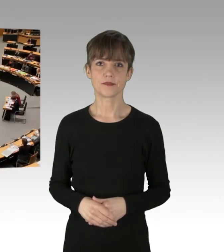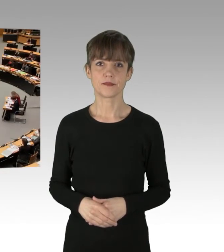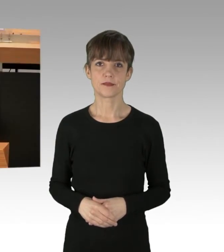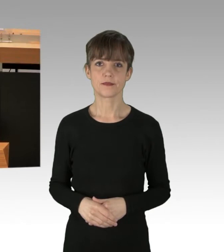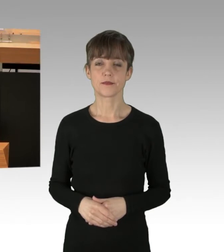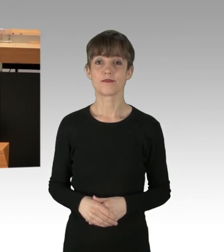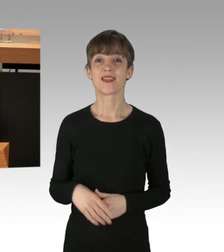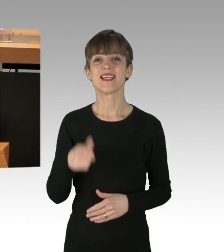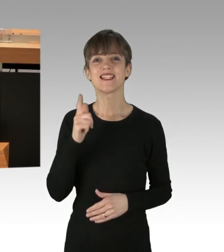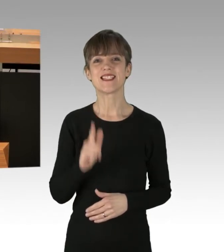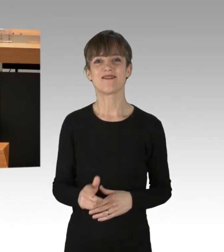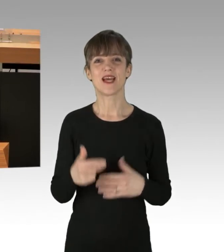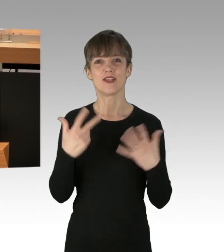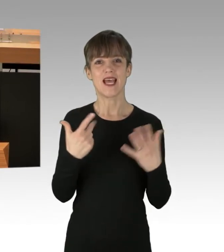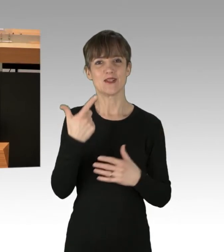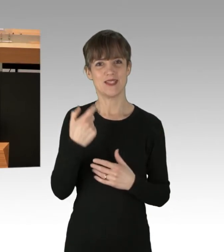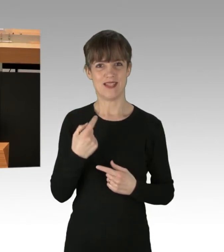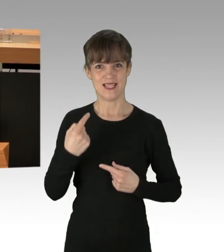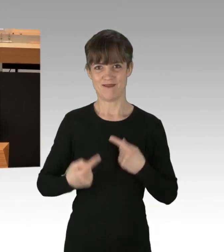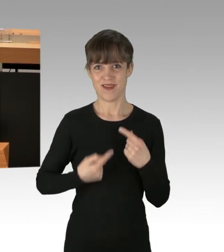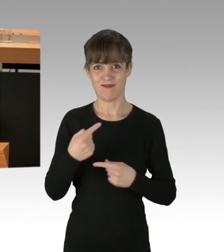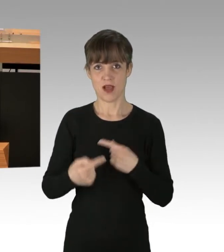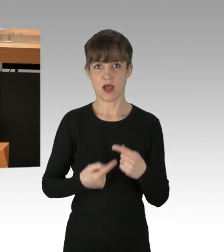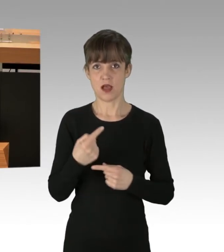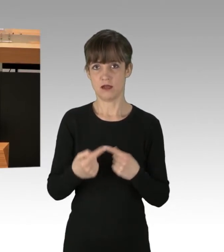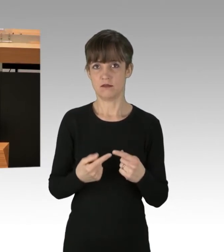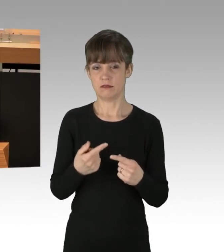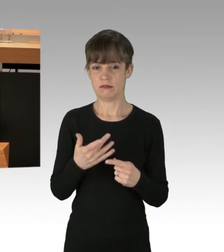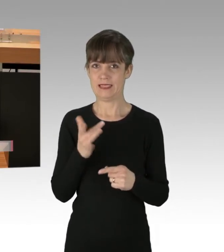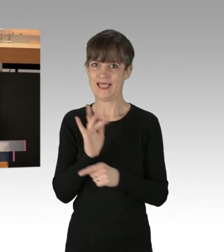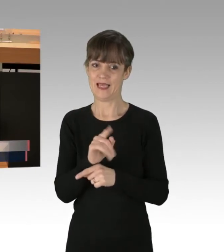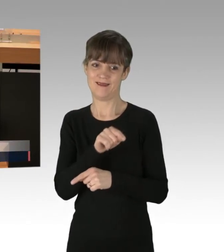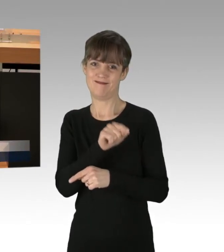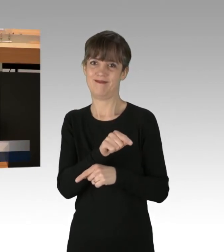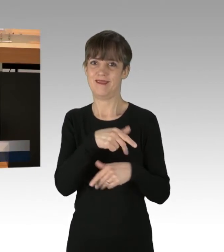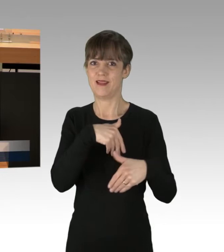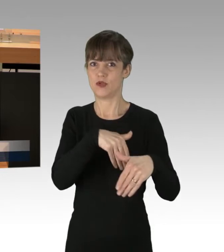228 Verfahren wurden gegen diese "Demonstranten" bisher eingeleitet,